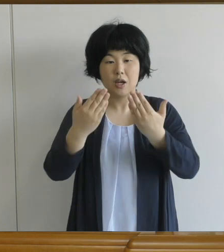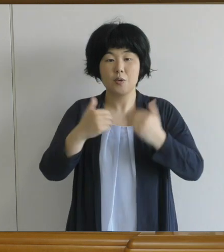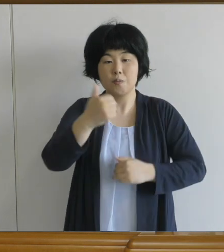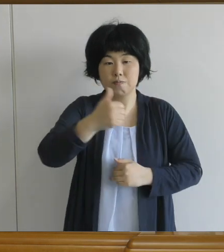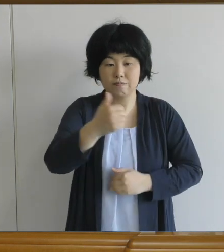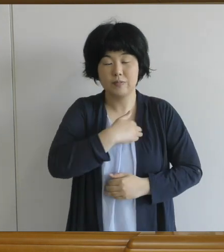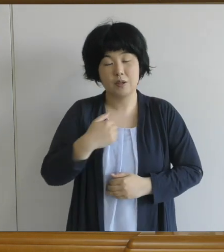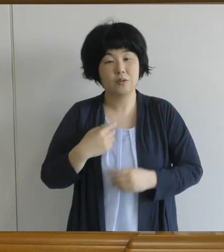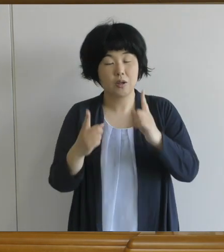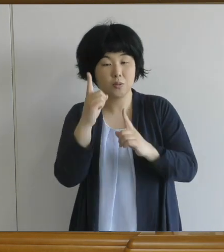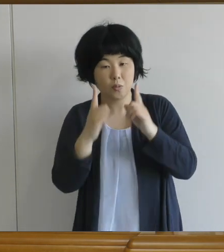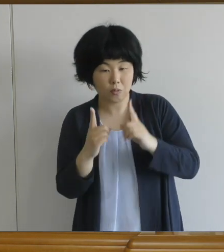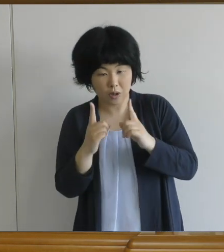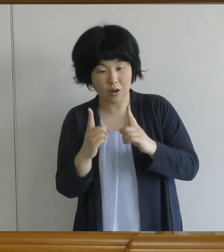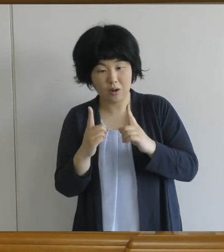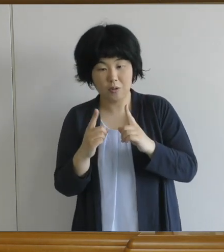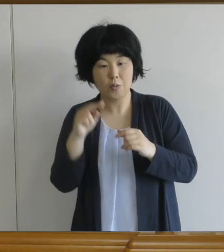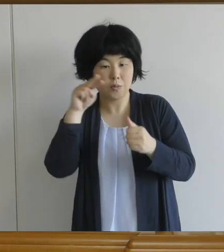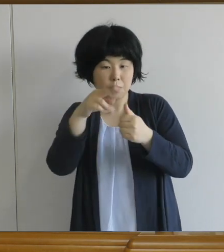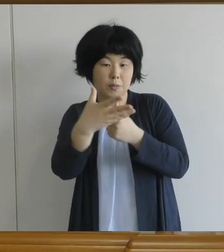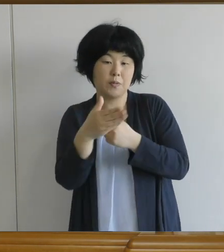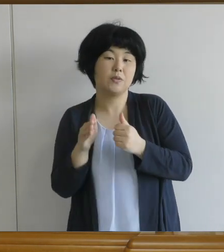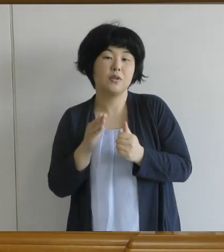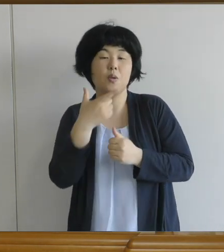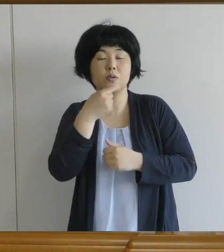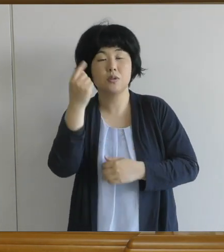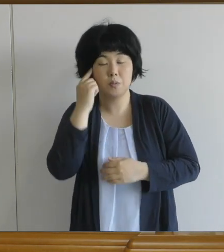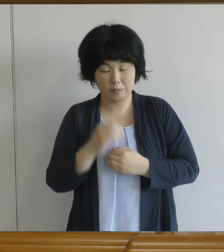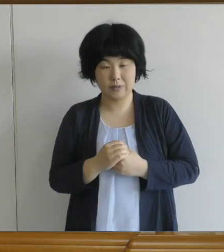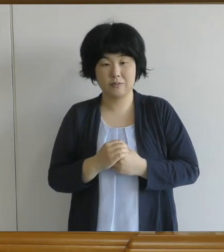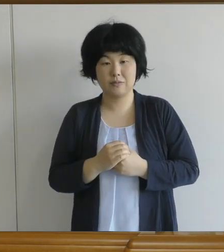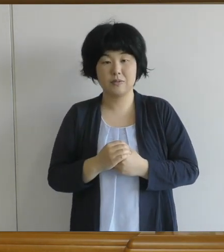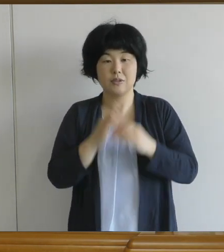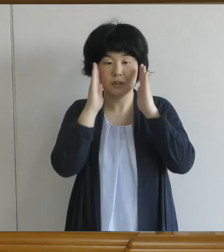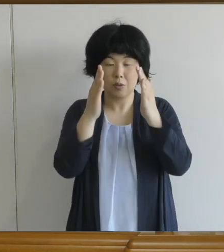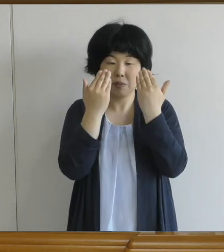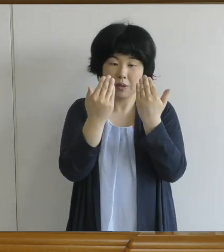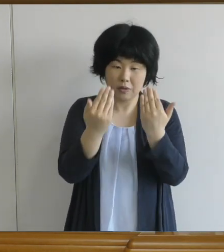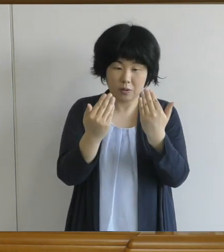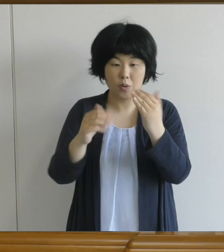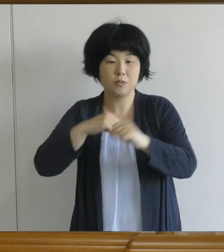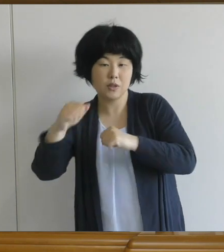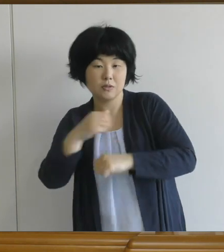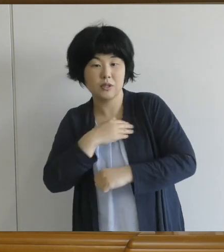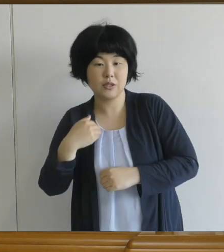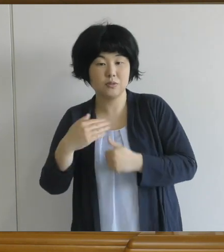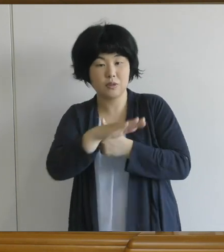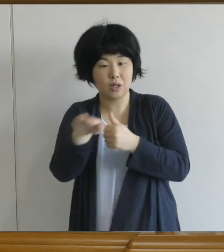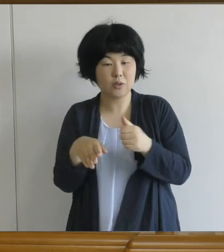一生懸命に勉強、運動ができる環境を みんなと一緒に作って頂きたいと願っています。